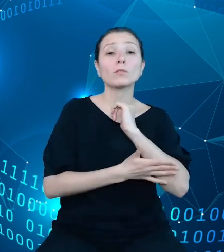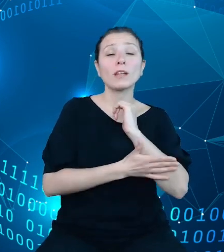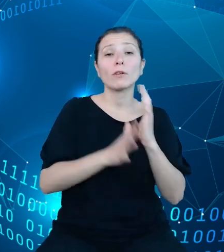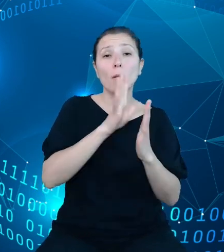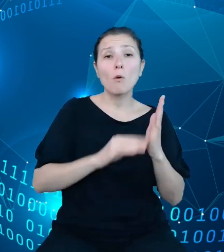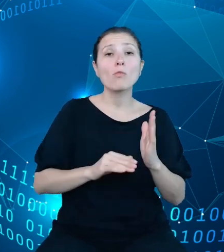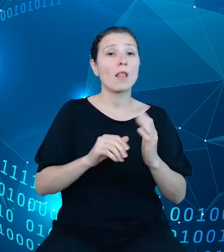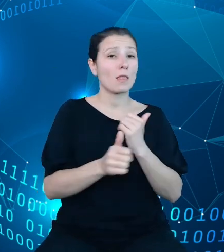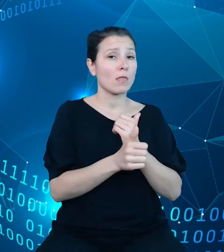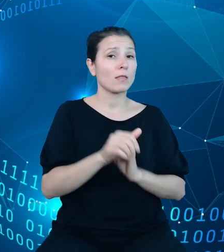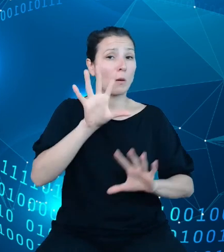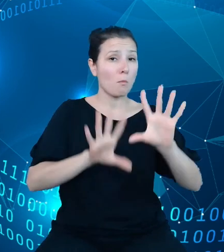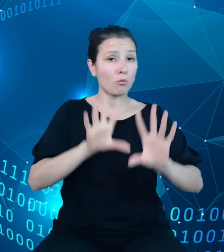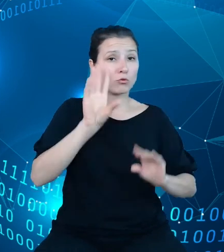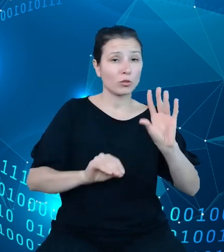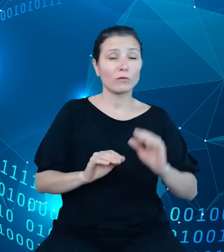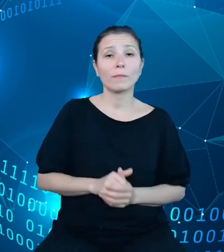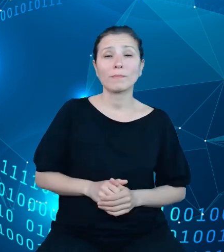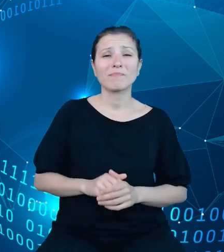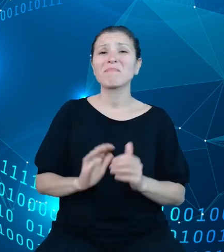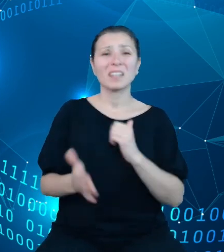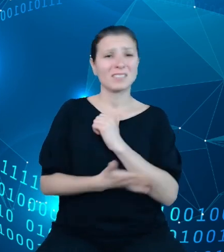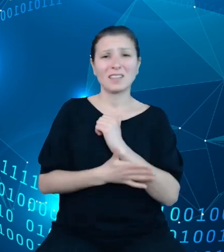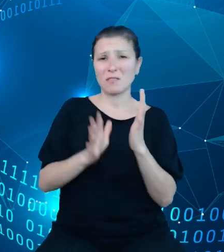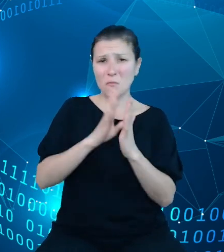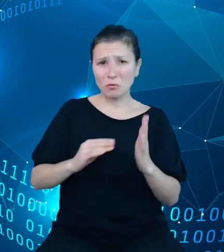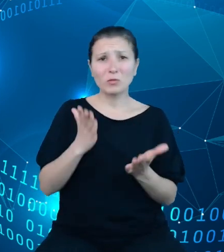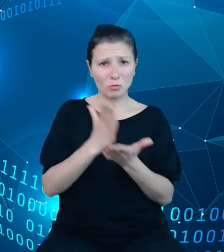Jednak standardowy model to nie wszystko, bowiem opisane przeze mnie na